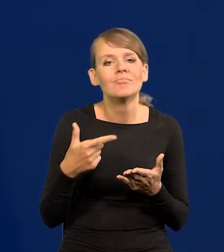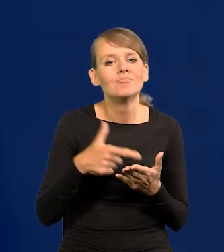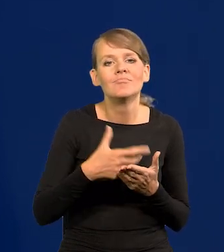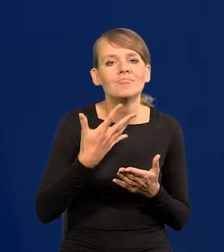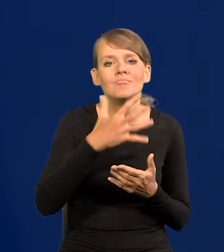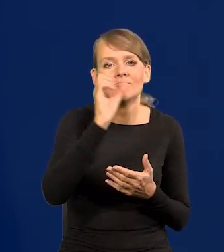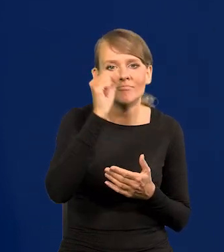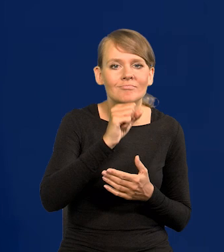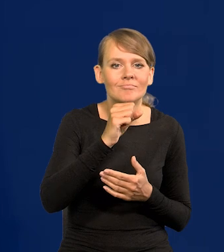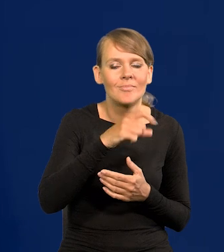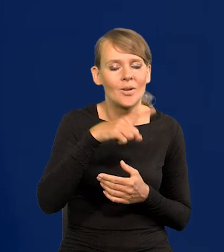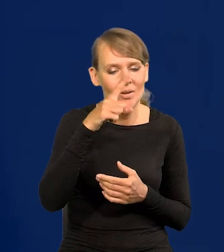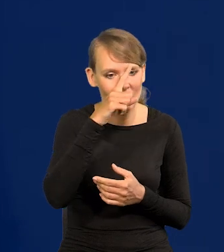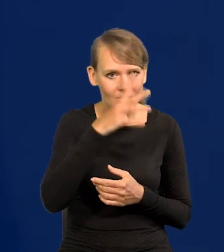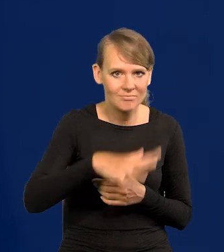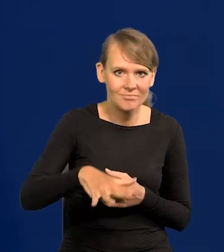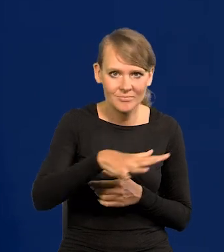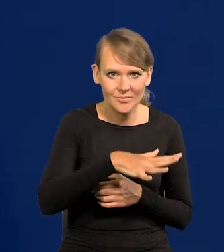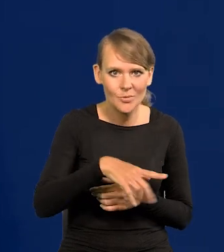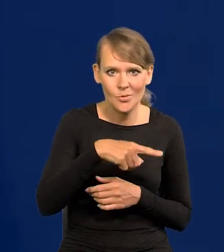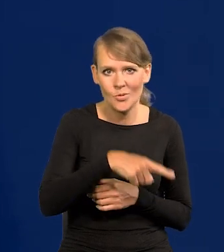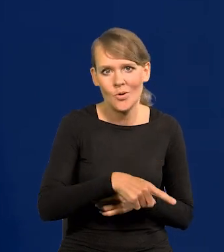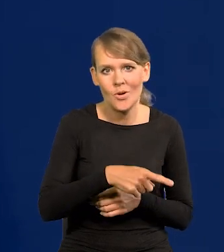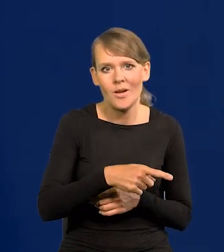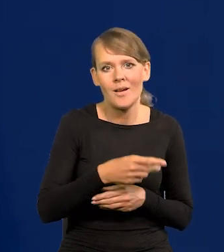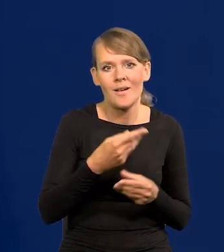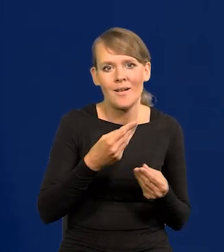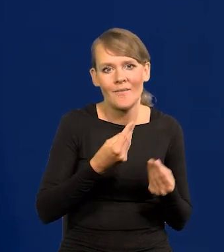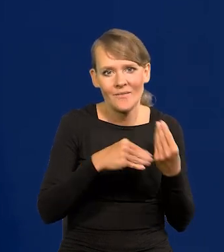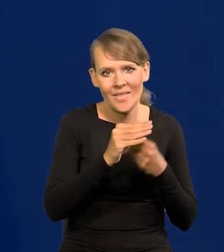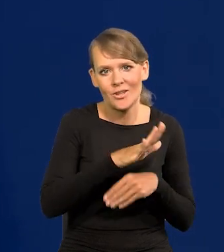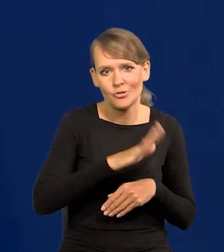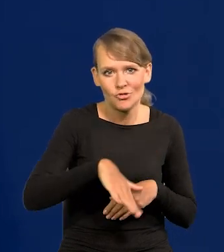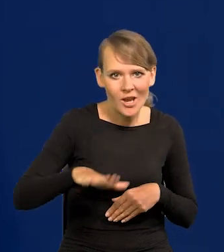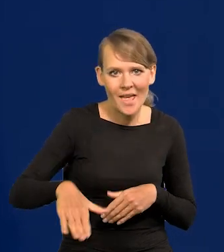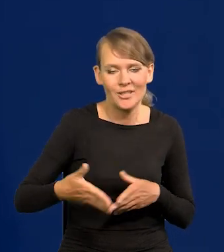które się bardziej rozwijają biologicznie. To jest nieuchronne.